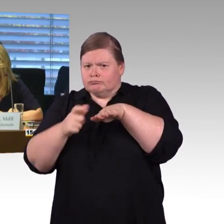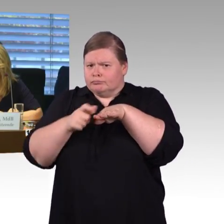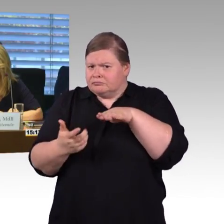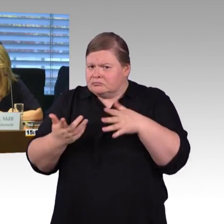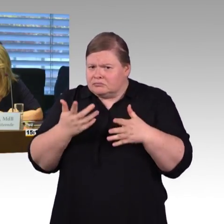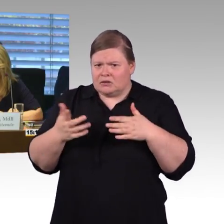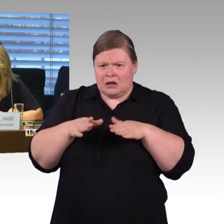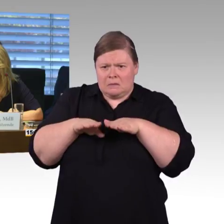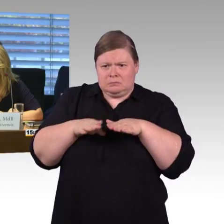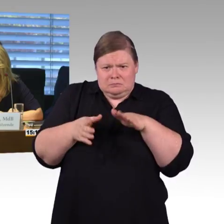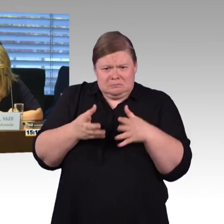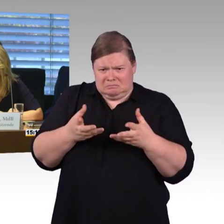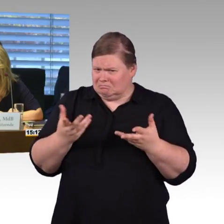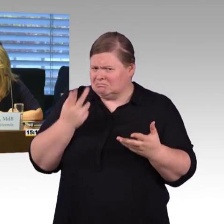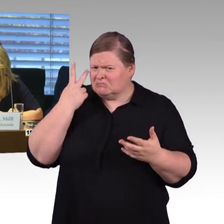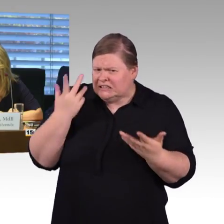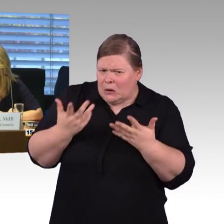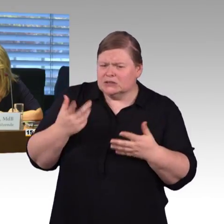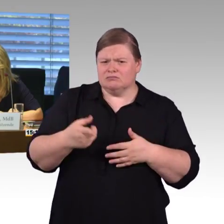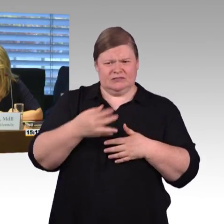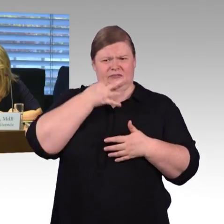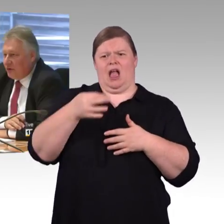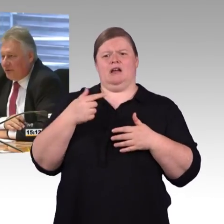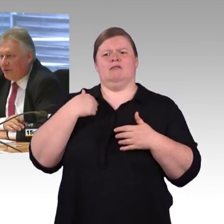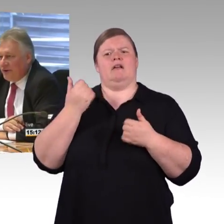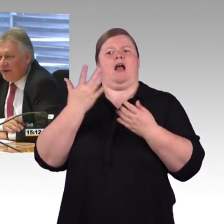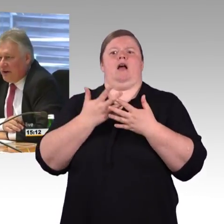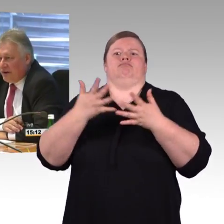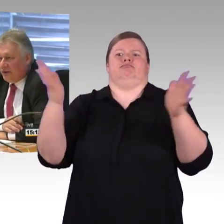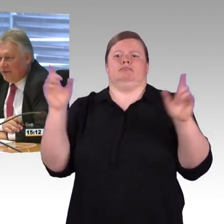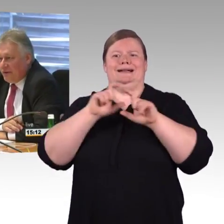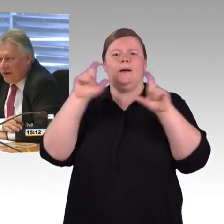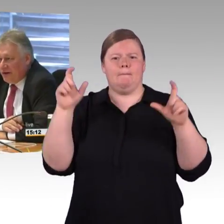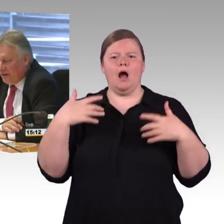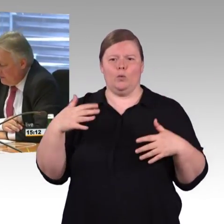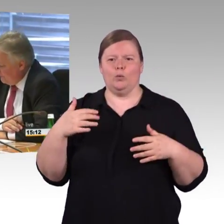von daher wird er in meiner Heimatstadt Nürnberg gemacht, 10 Jahre, dann ist er am Ende.